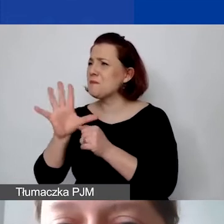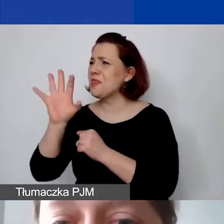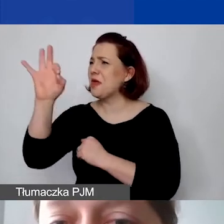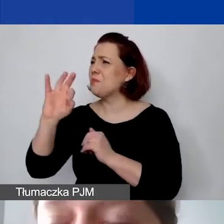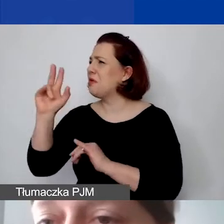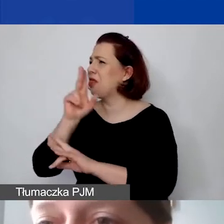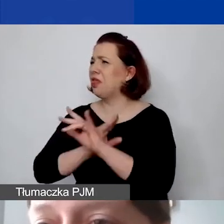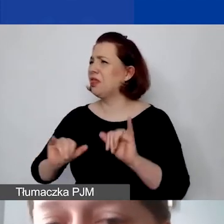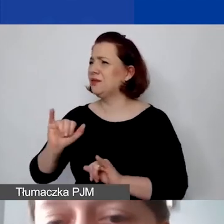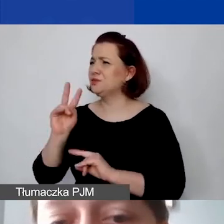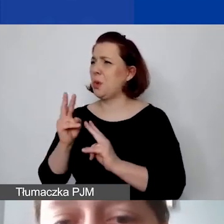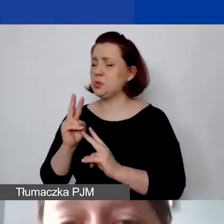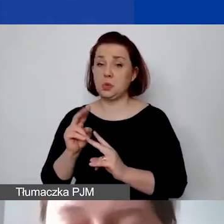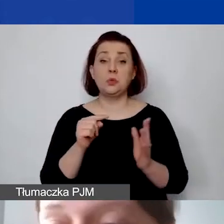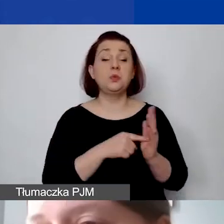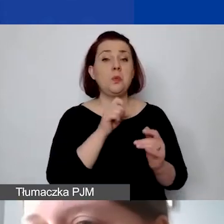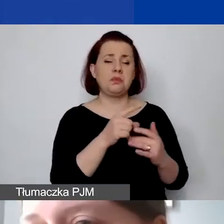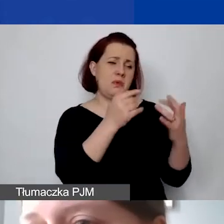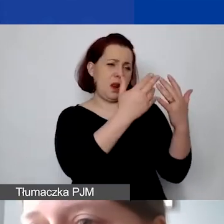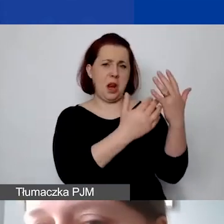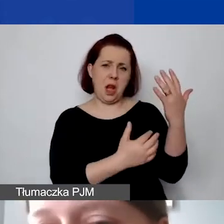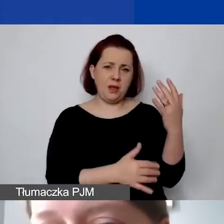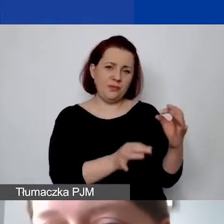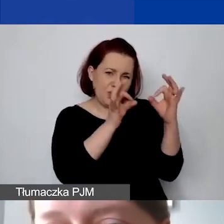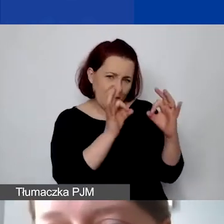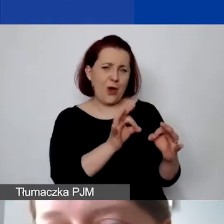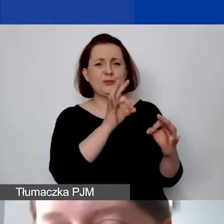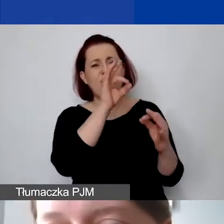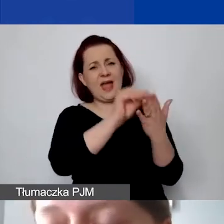Tu są po prostu wymienione i prawidłowo zdefiniowane koszty pośrednie,